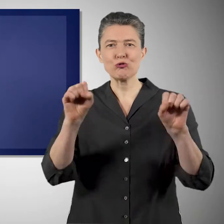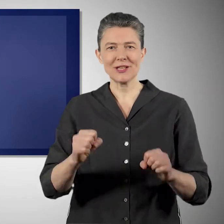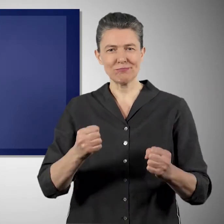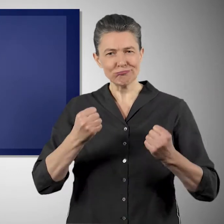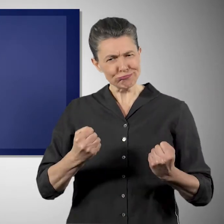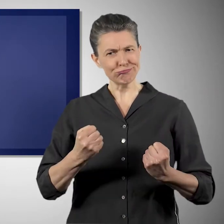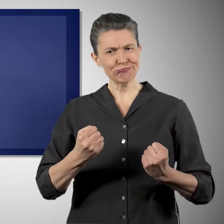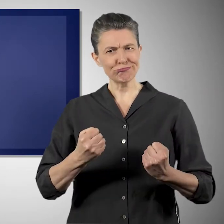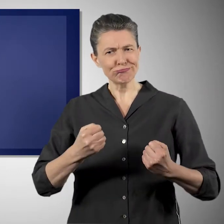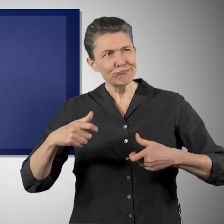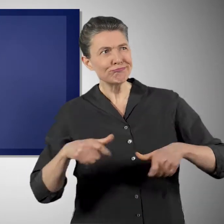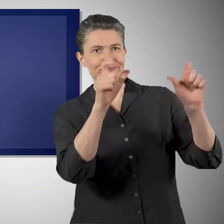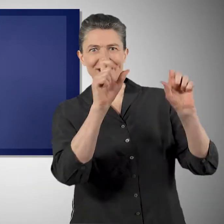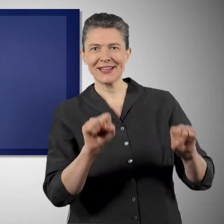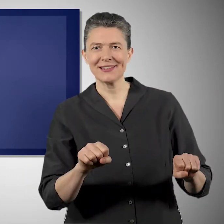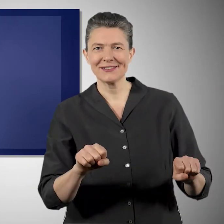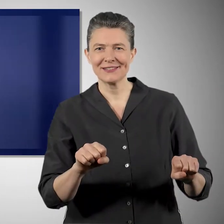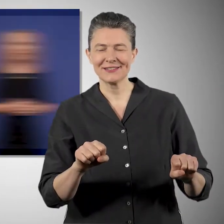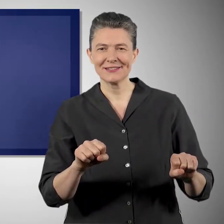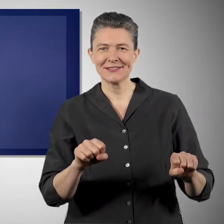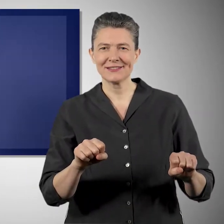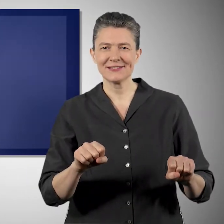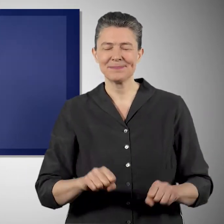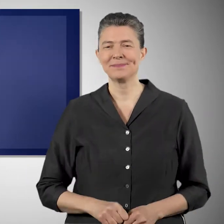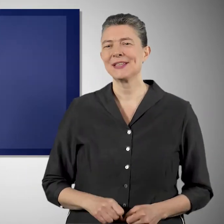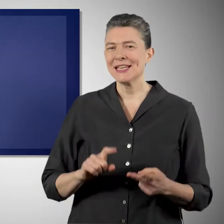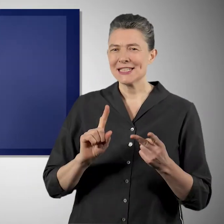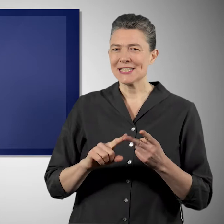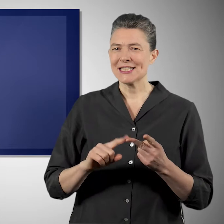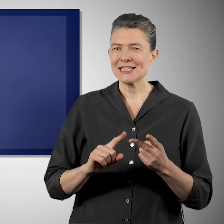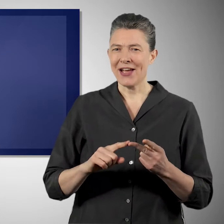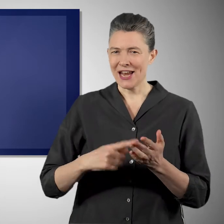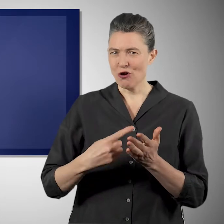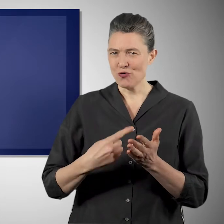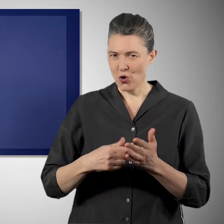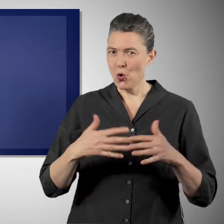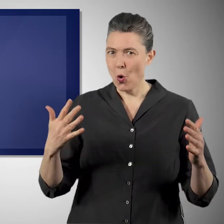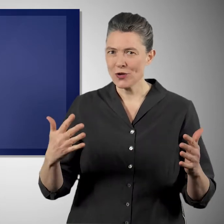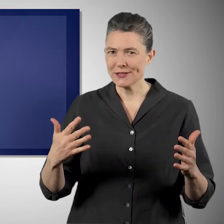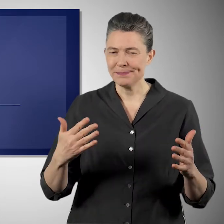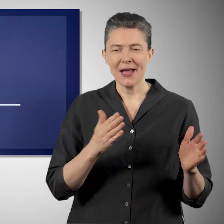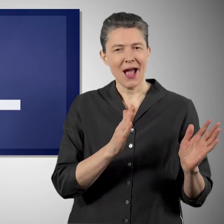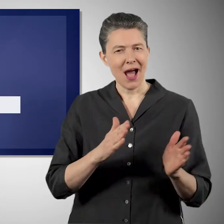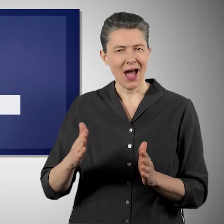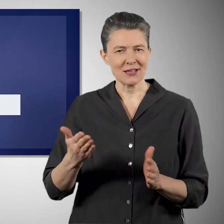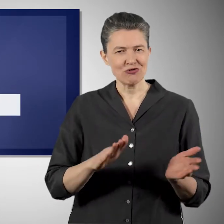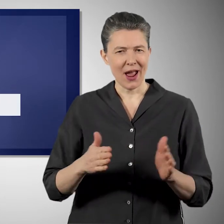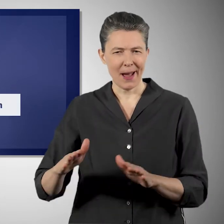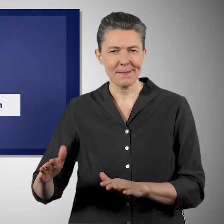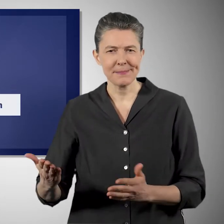der Klimakrise besser begegnen können. Und die zweite große Herausforderung ist die Krise des Artenaussterbens.